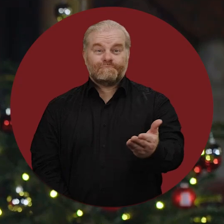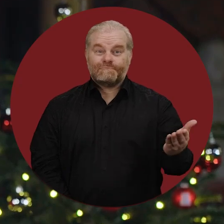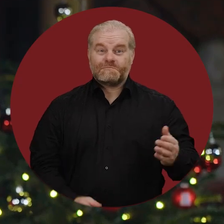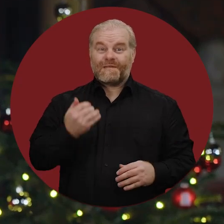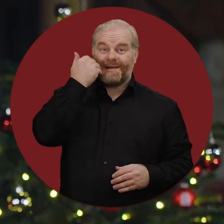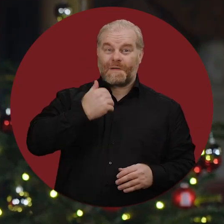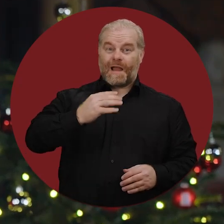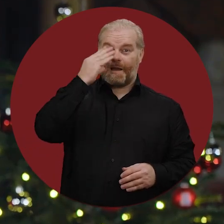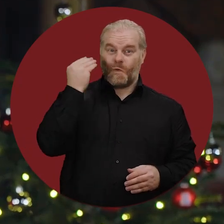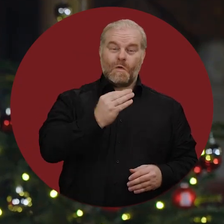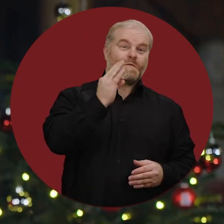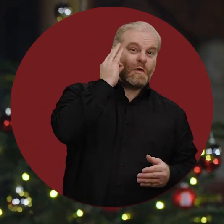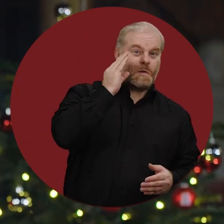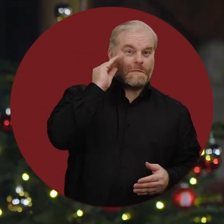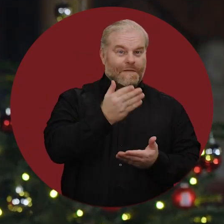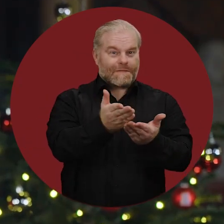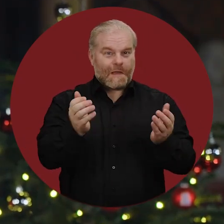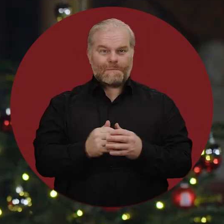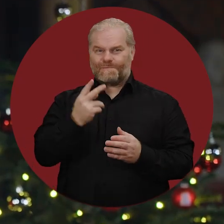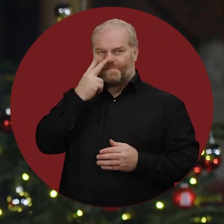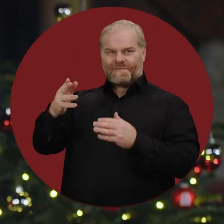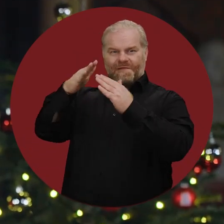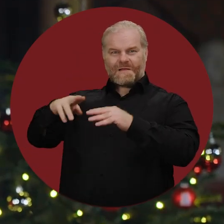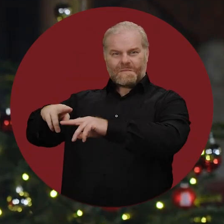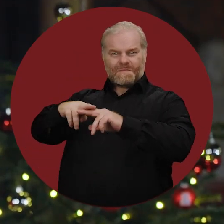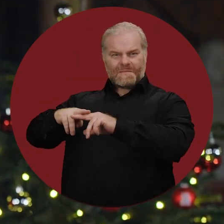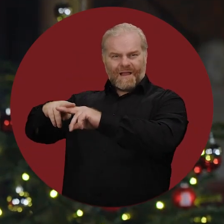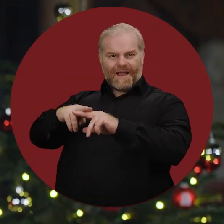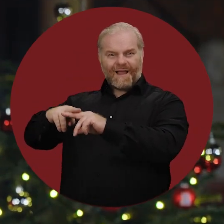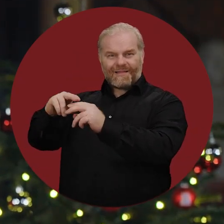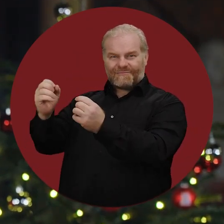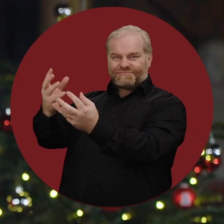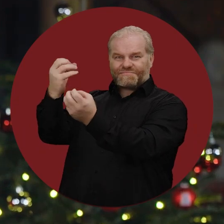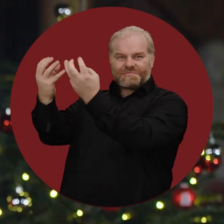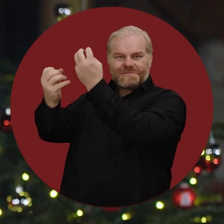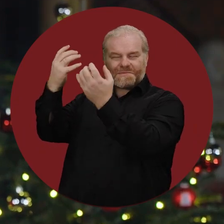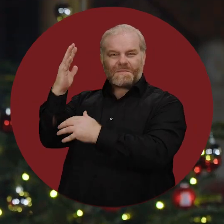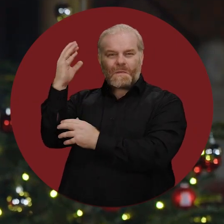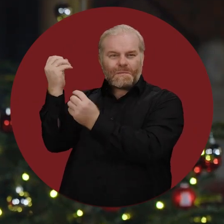Liebe Hamburgerinnen und Hamburger, die Weihnachtsmärkte, Festbeleuchtungen und geschmückten Bäume